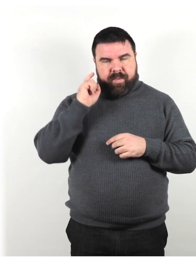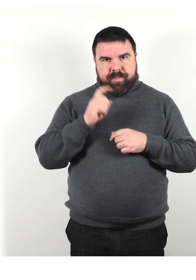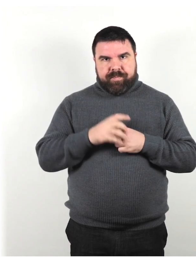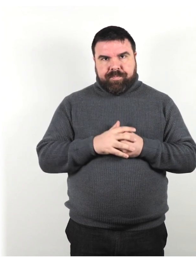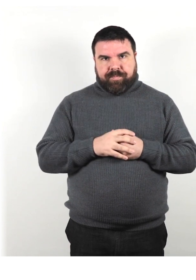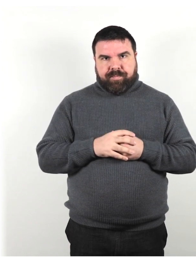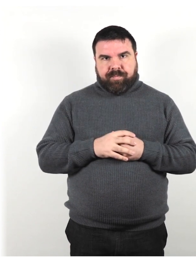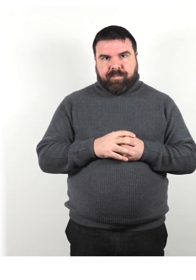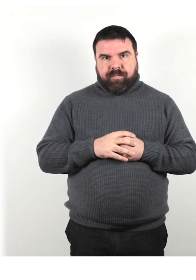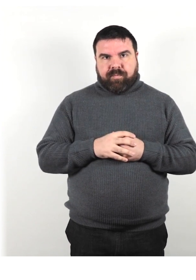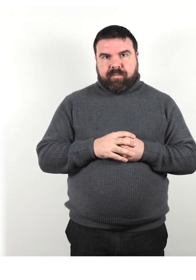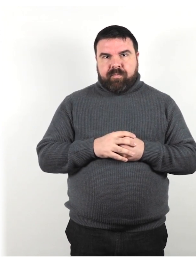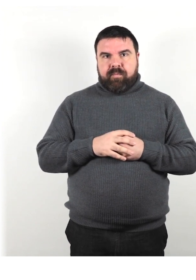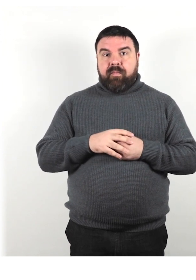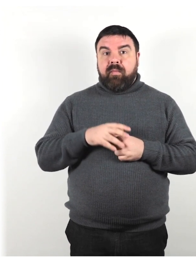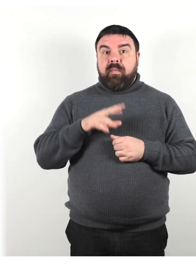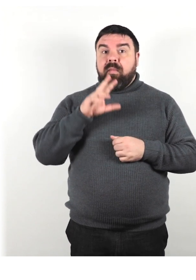Riformula ciò che hai detto se non hanno capito